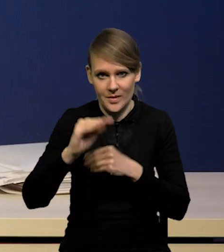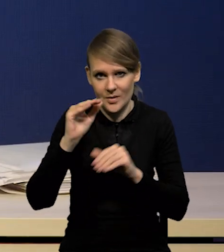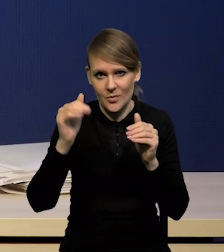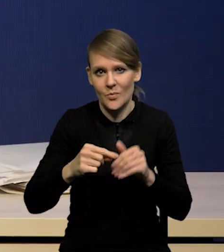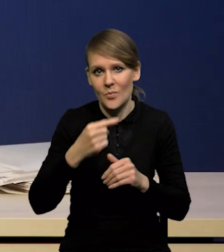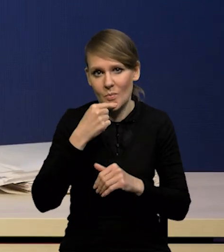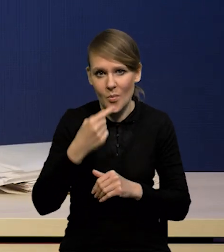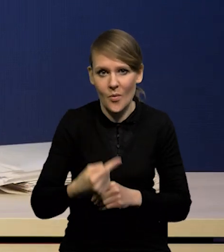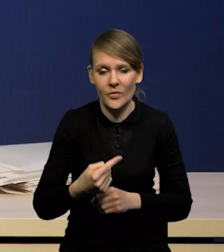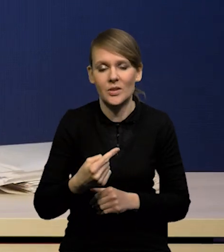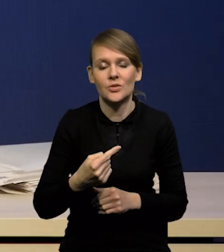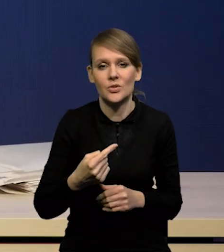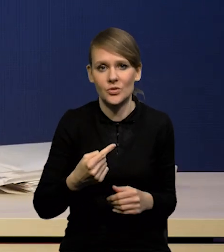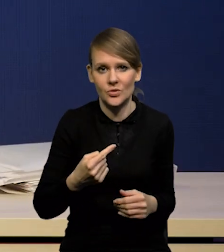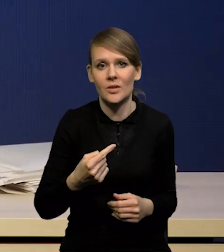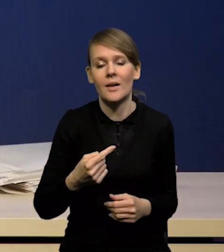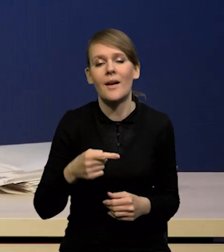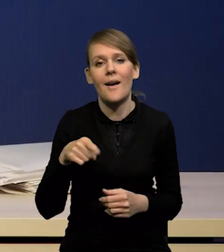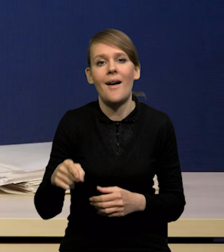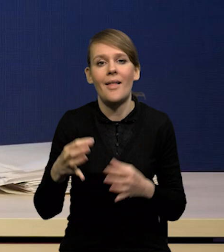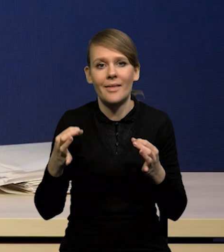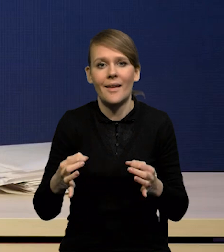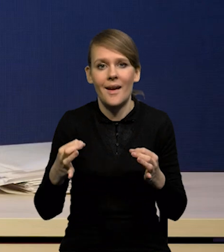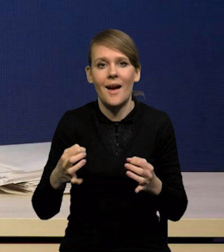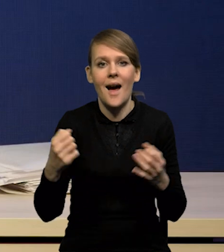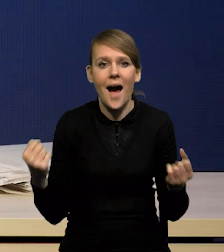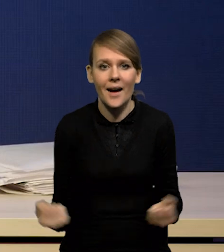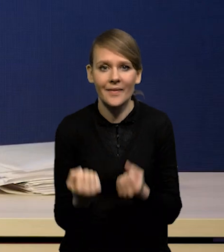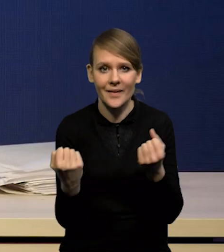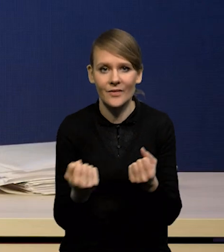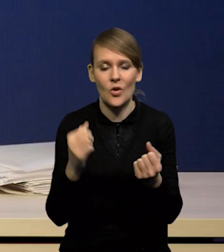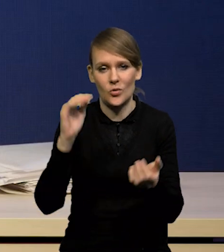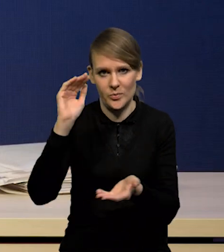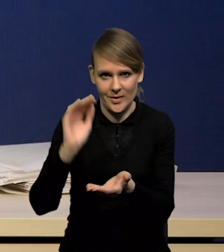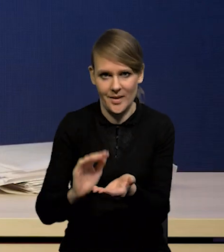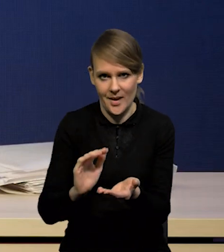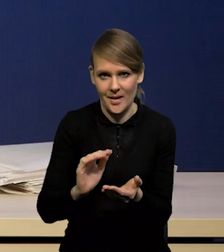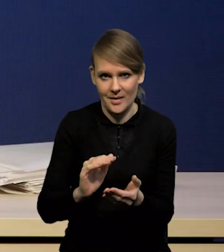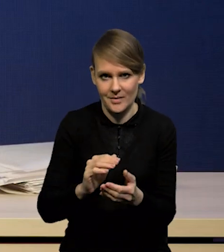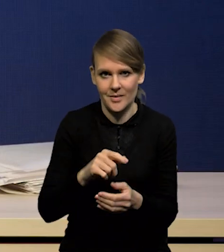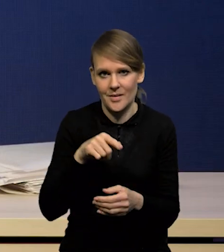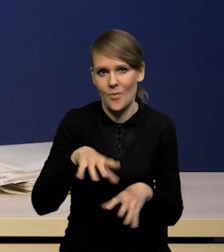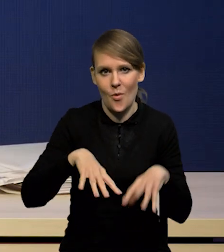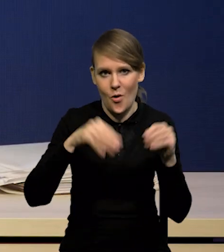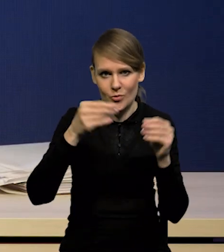że taki dołek aktywności mamy właśnie teraz, w pierwszym kwartale.